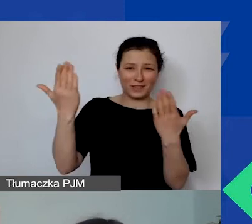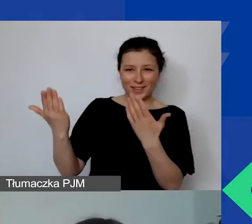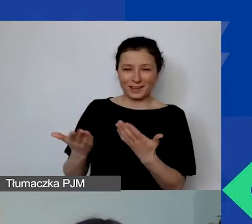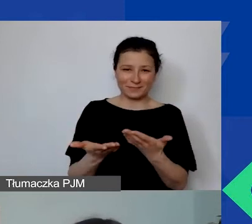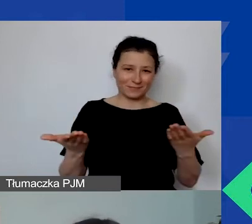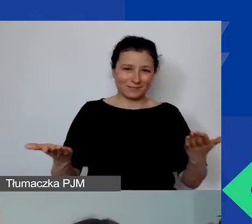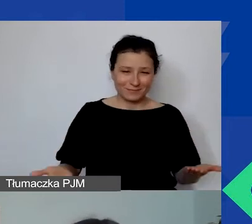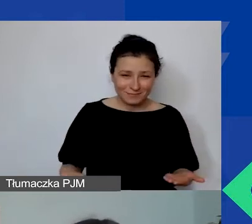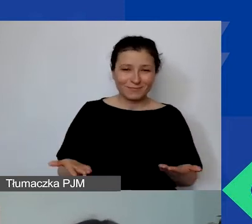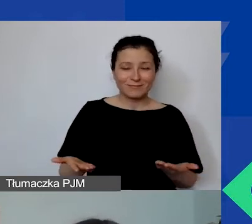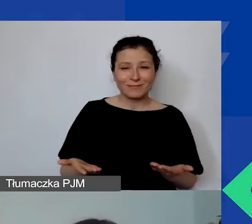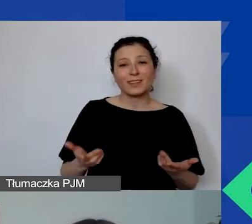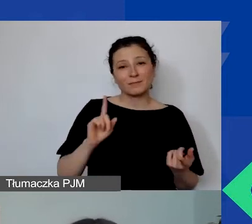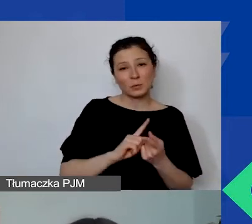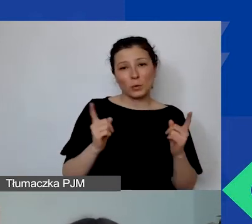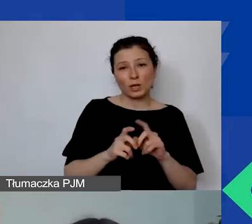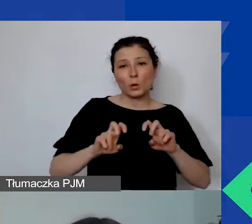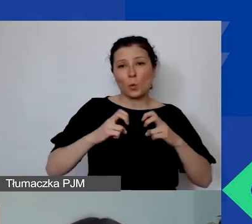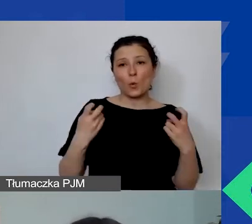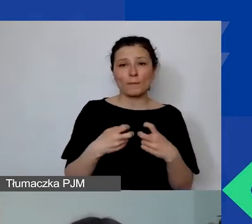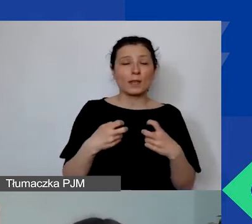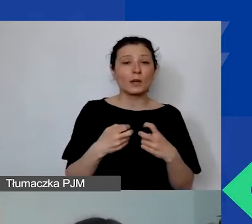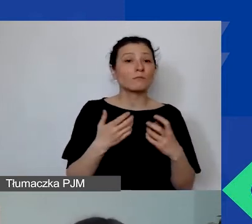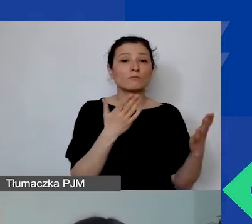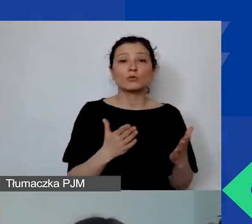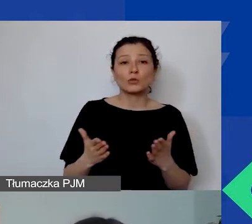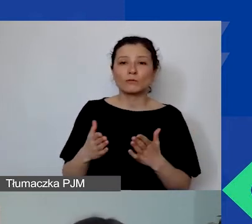na kolejnym webinarium przygotowanym dla organizacji